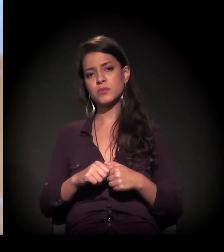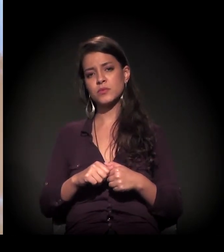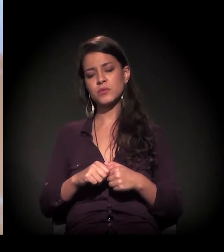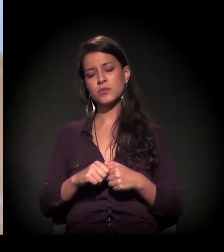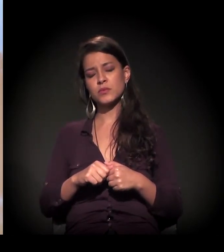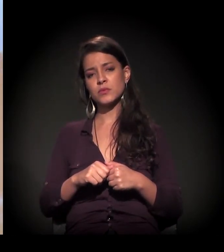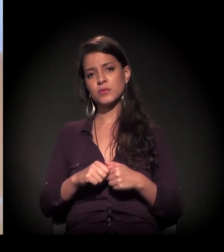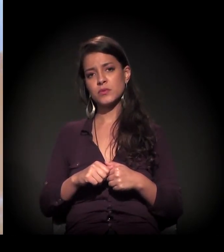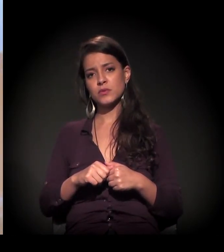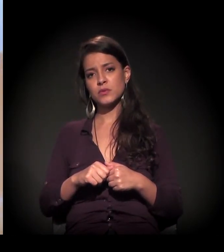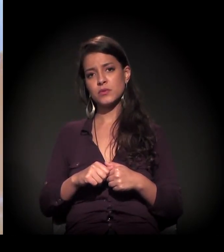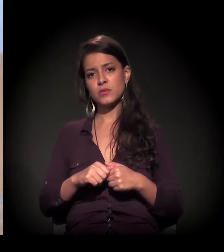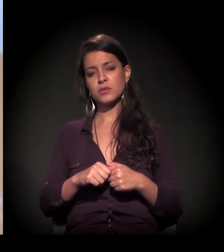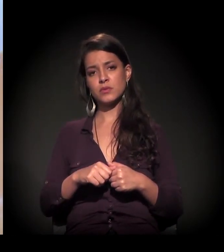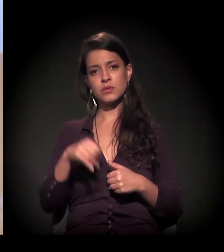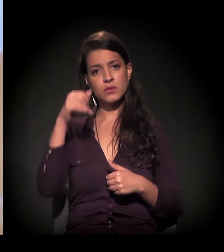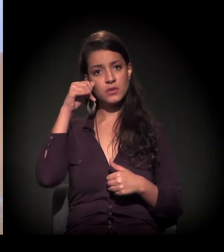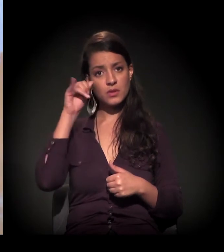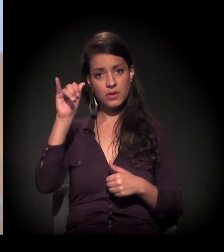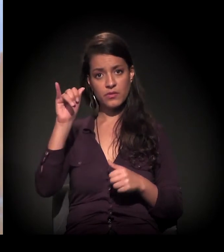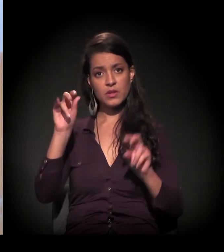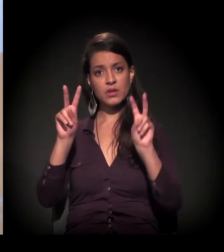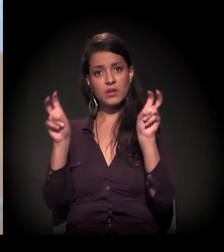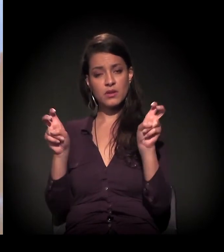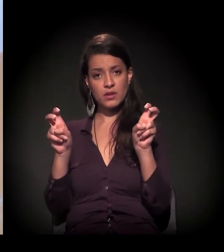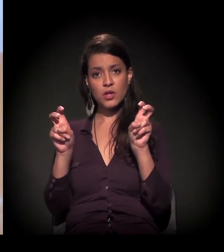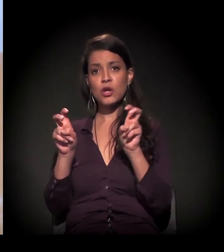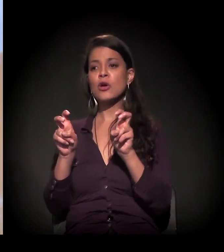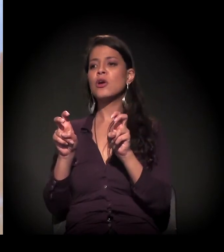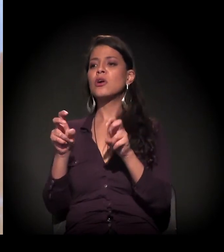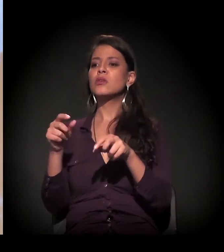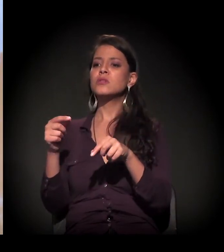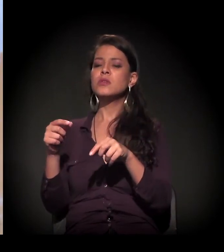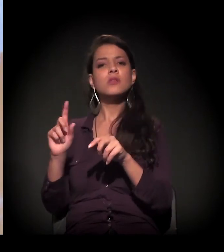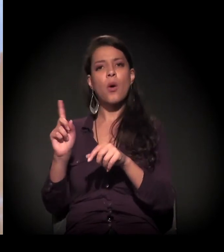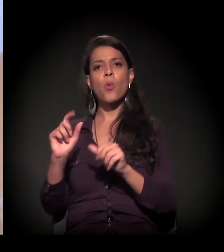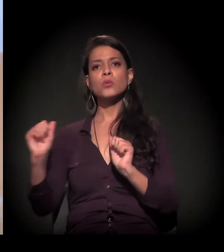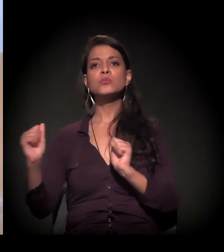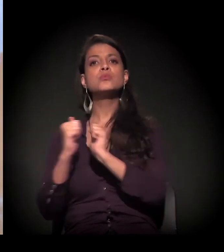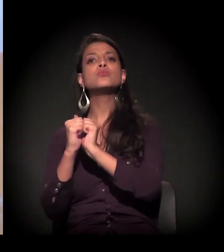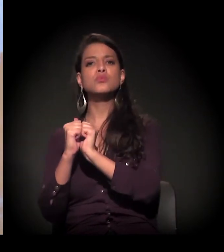que é evitar de falar muito sobre e tentar falar com, falar junto.